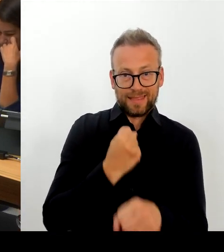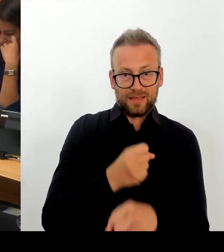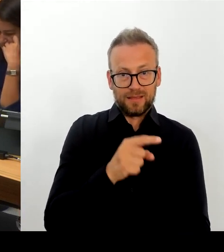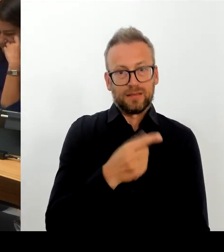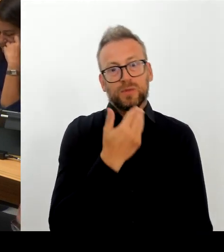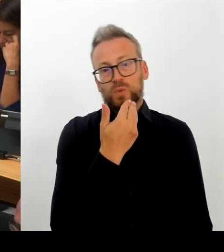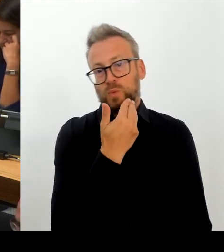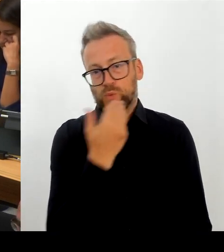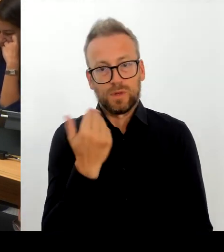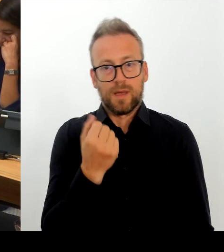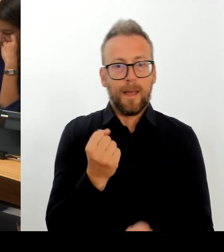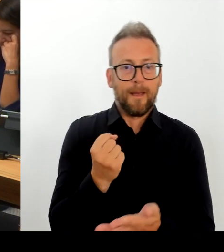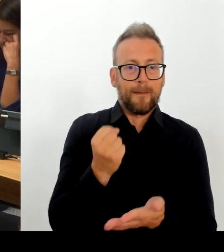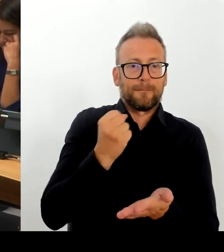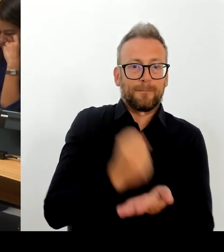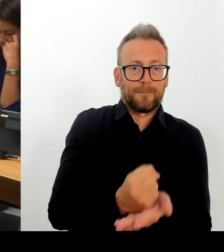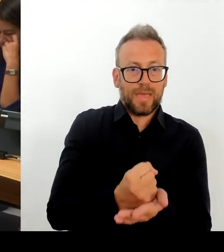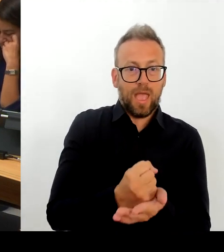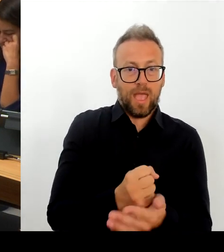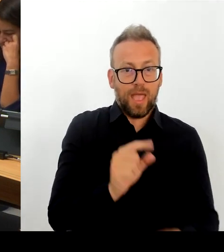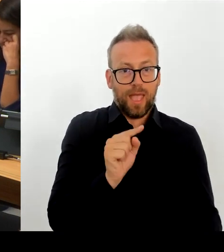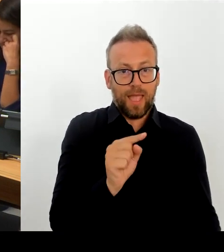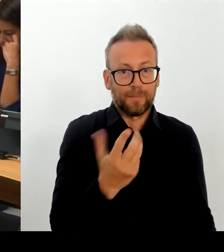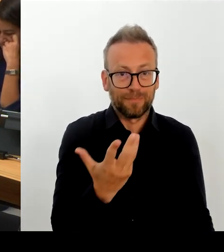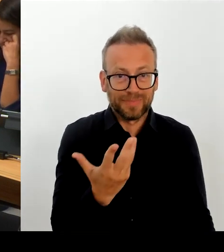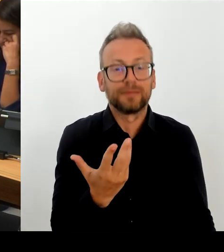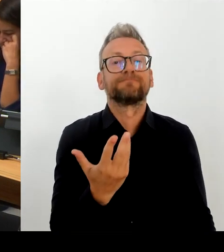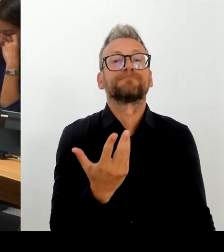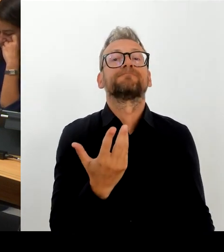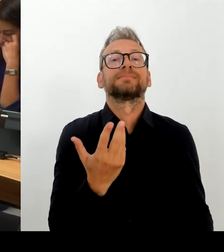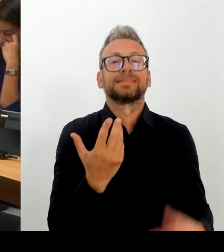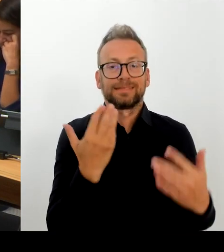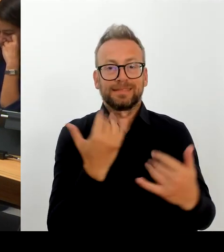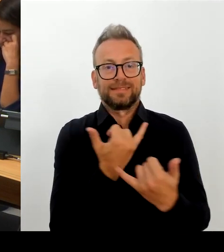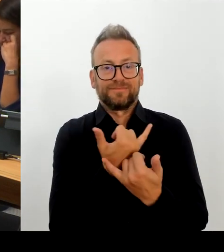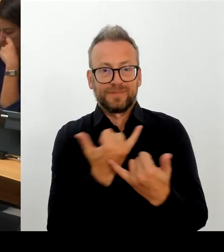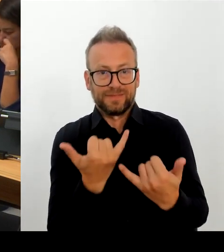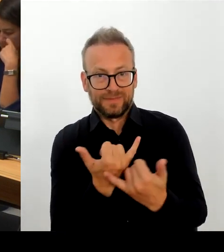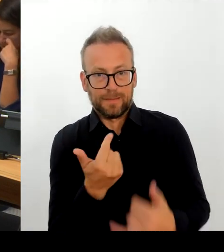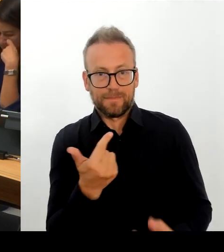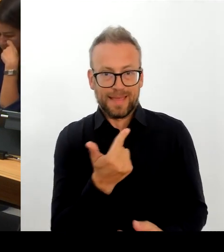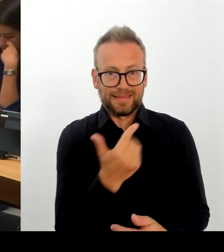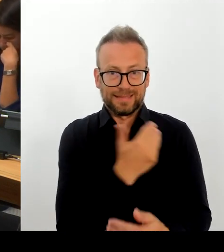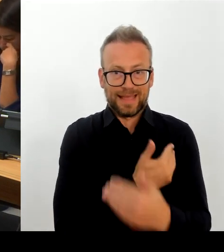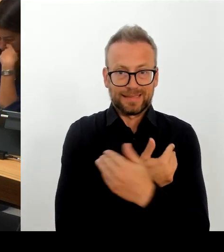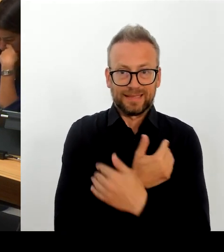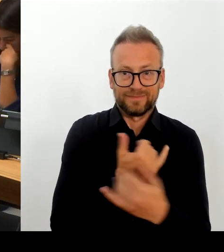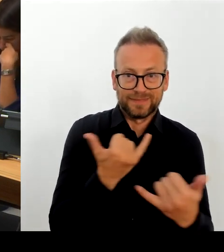Gespräch, ich war gestern auch beim Vorsitzenden der GDL und greife auch sonst sehr regelmäßig zum Hörer und vereinbare Termine mit